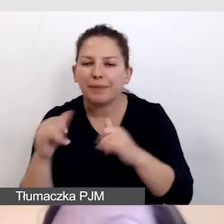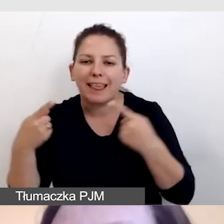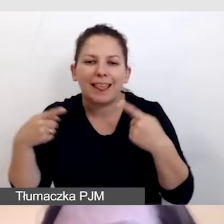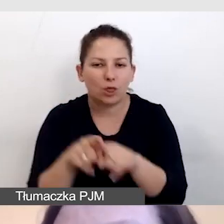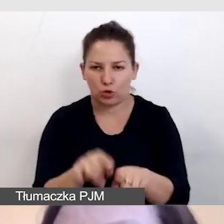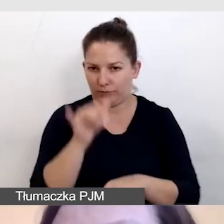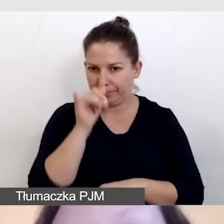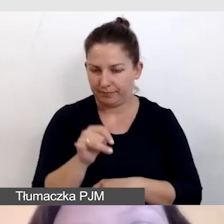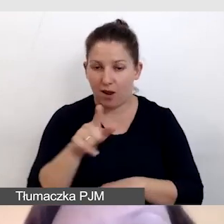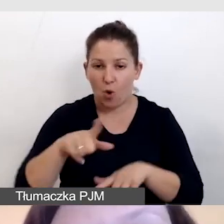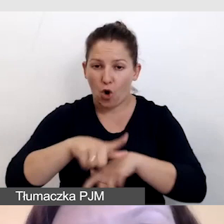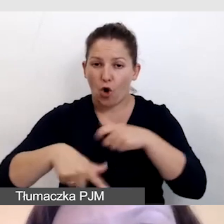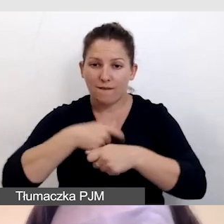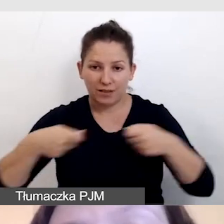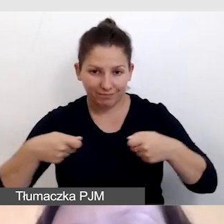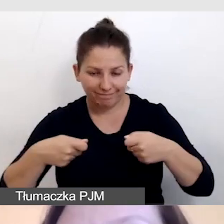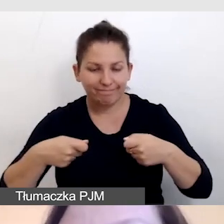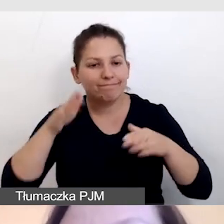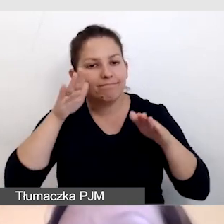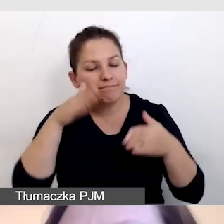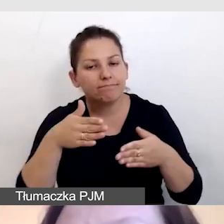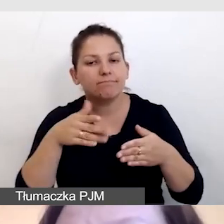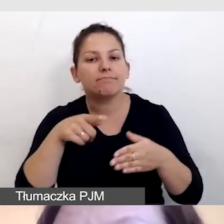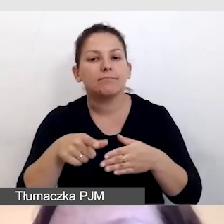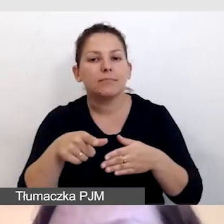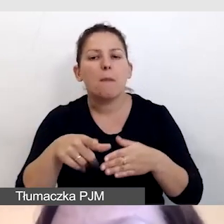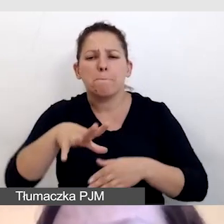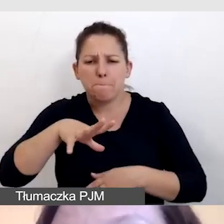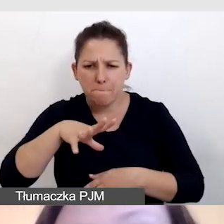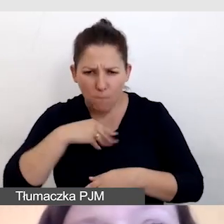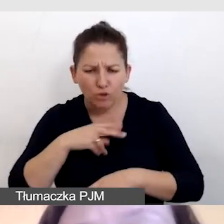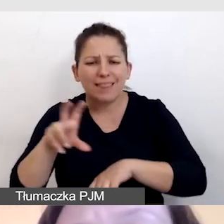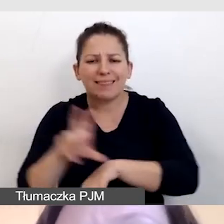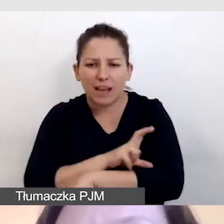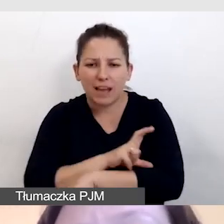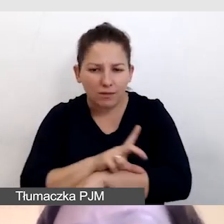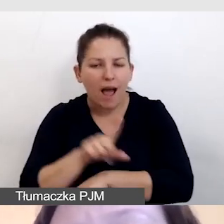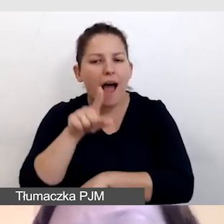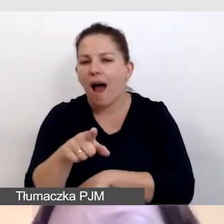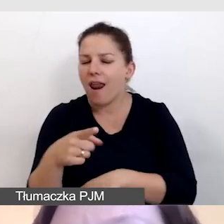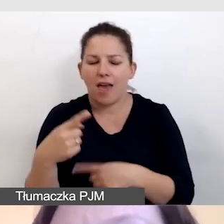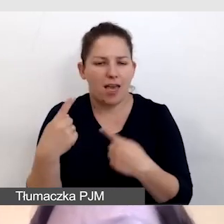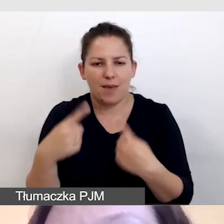Takie rozwiązanie jest testowane, jest to możliwe technologicznie, ale nie zostało udostępnione